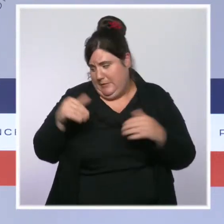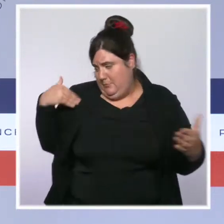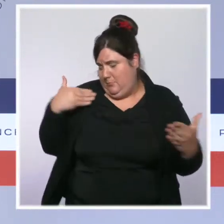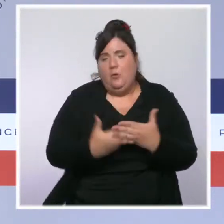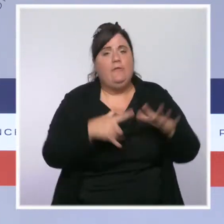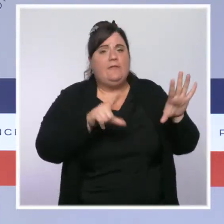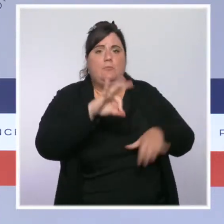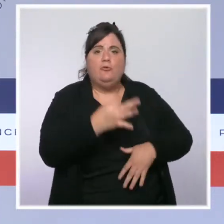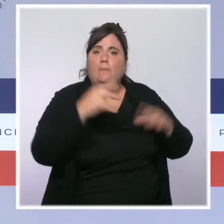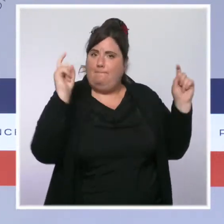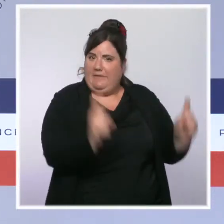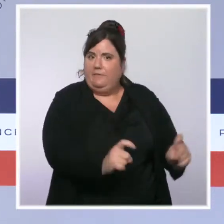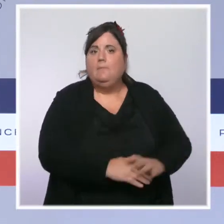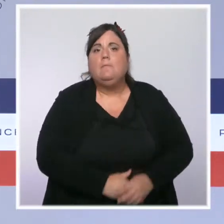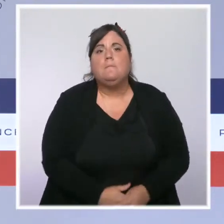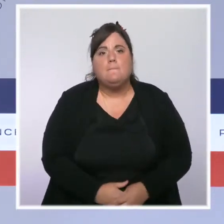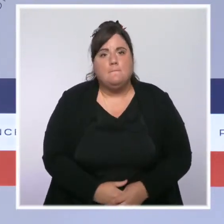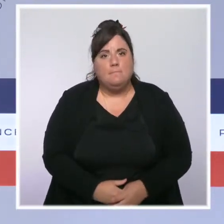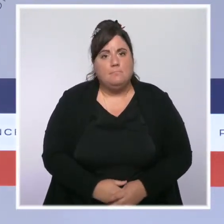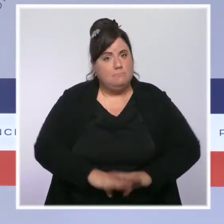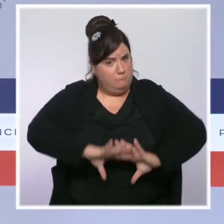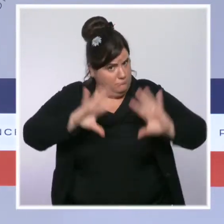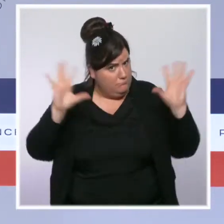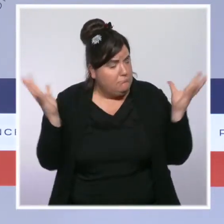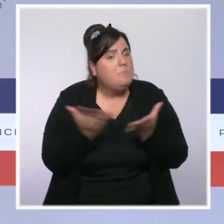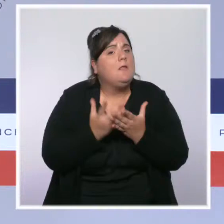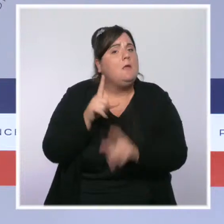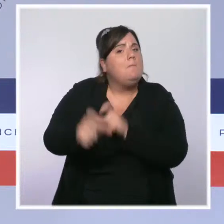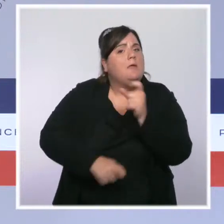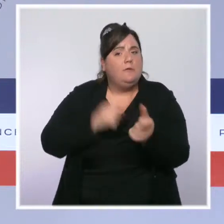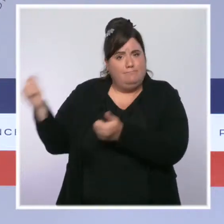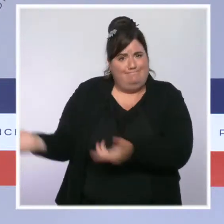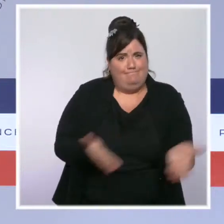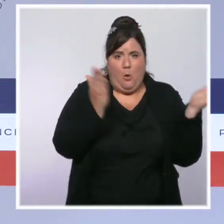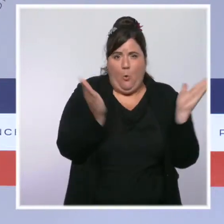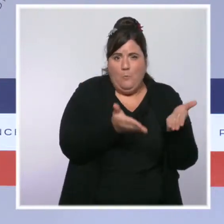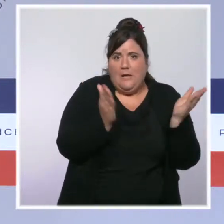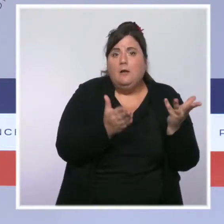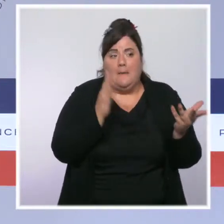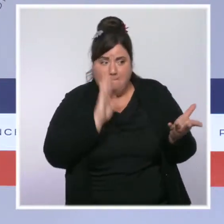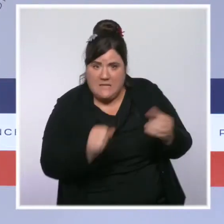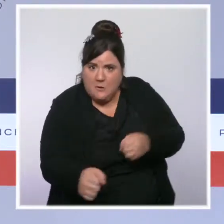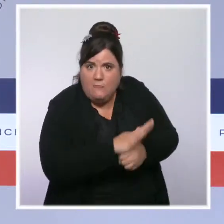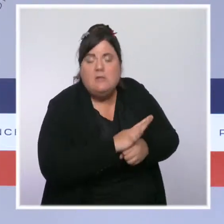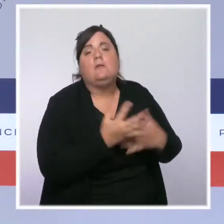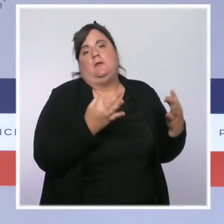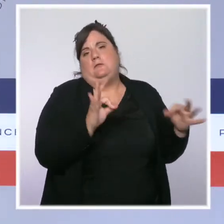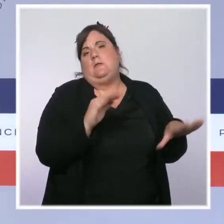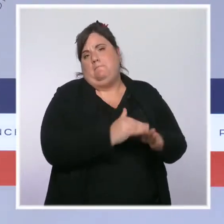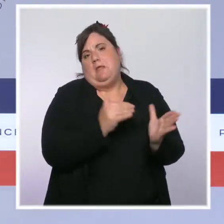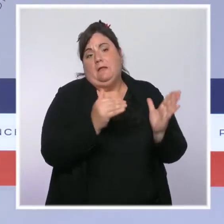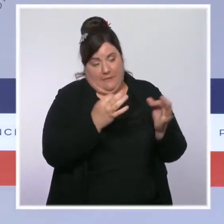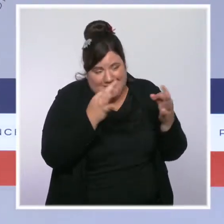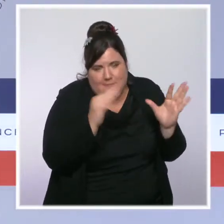Nous sommes repassés cette semaine sous la barre des 10 000 patients hospitalisés. Le taux d'incidence approche des 100 au niveau national,